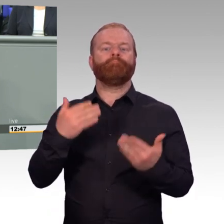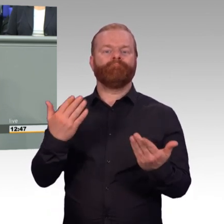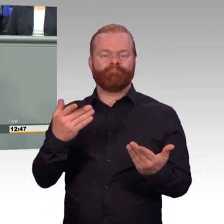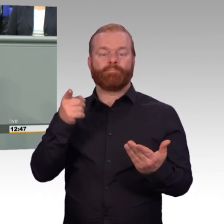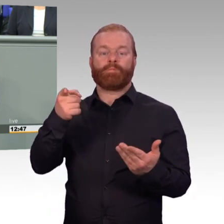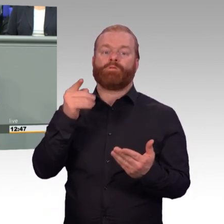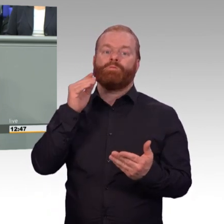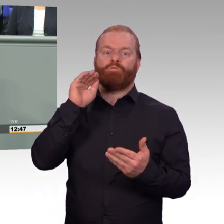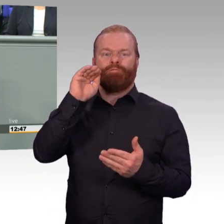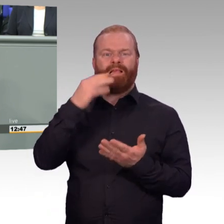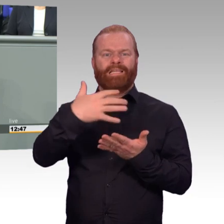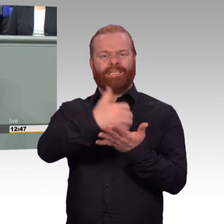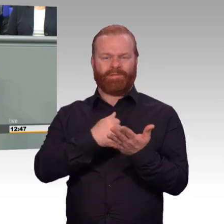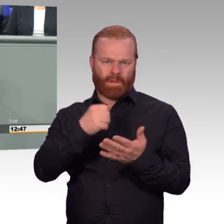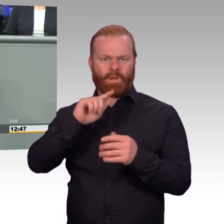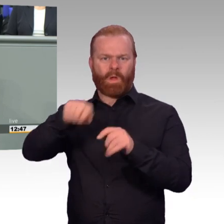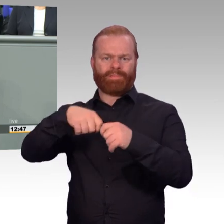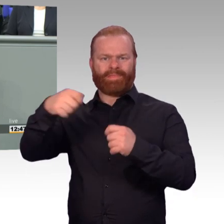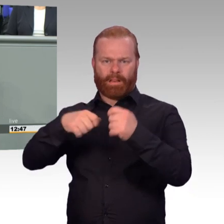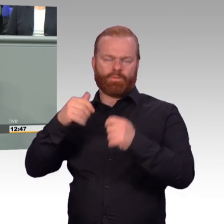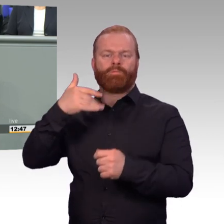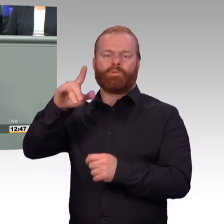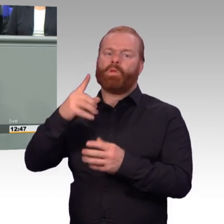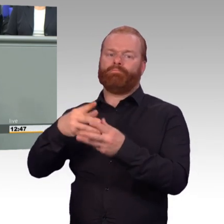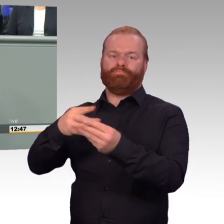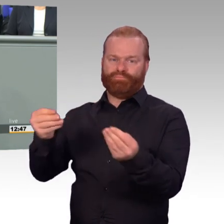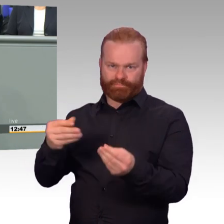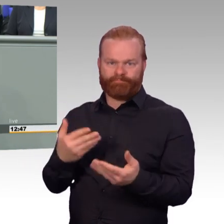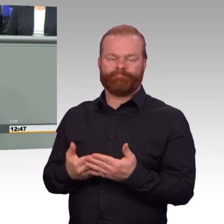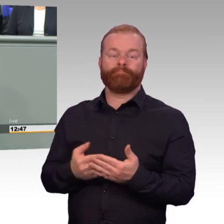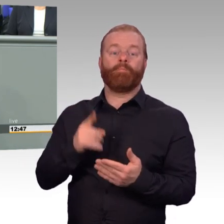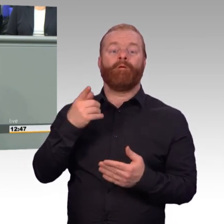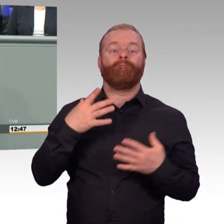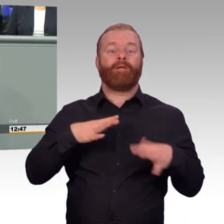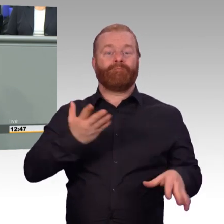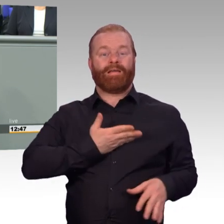er macht für ein paar Monate freiwilligen Wehrdienst, steigt er ungefähr mit 1500 Euro ein